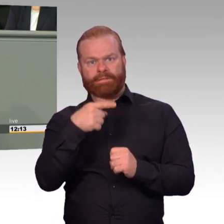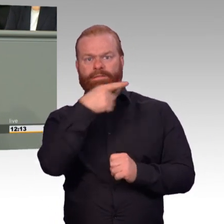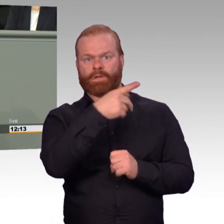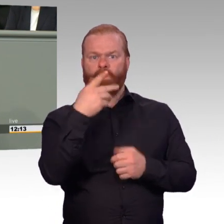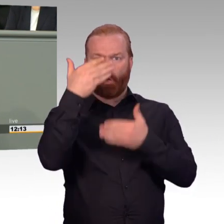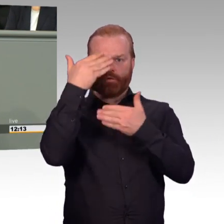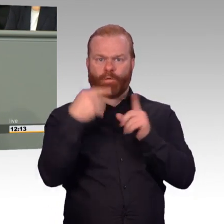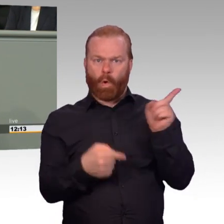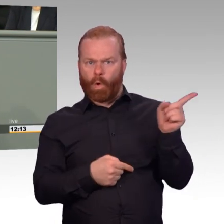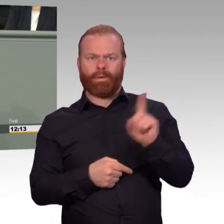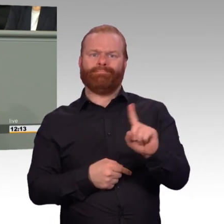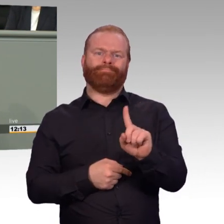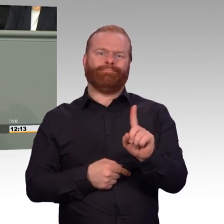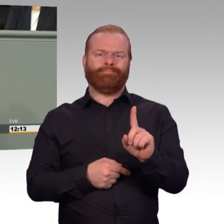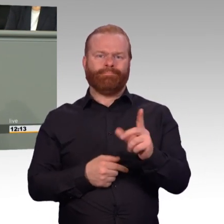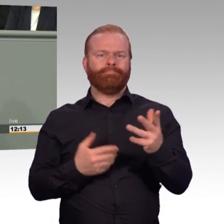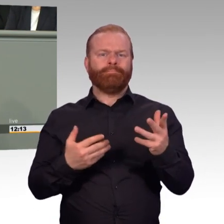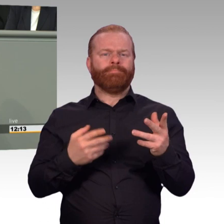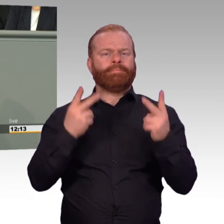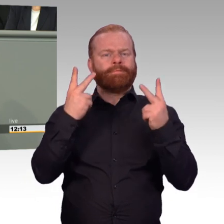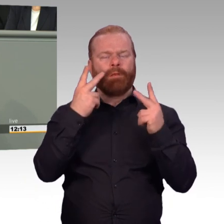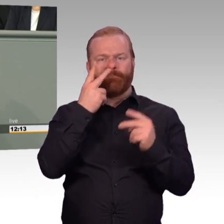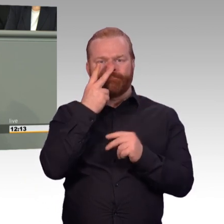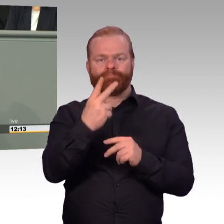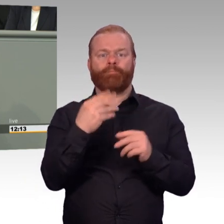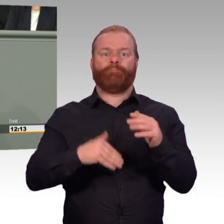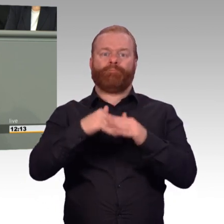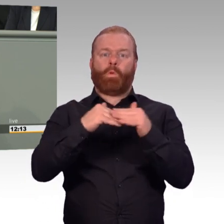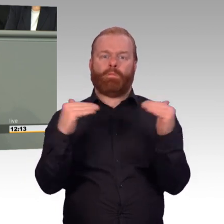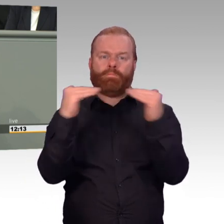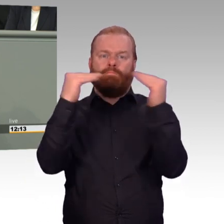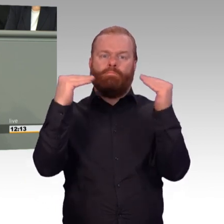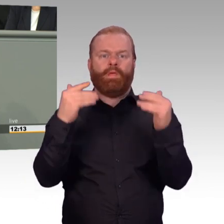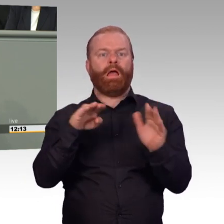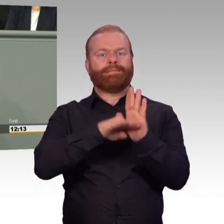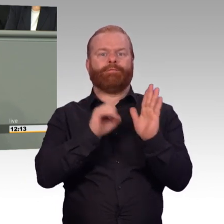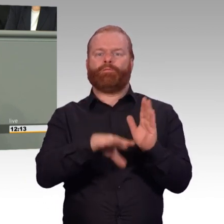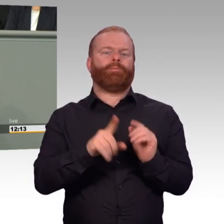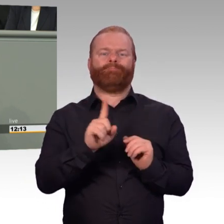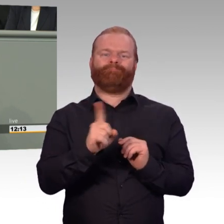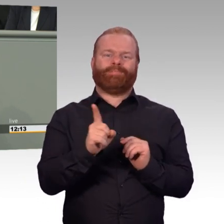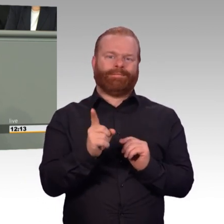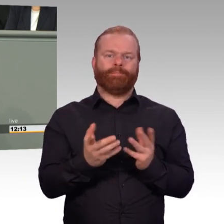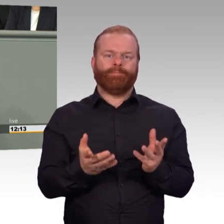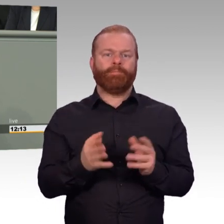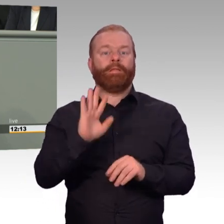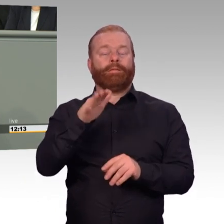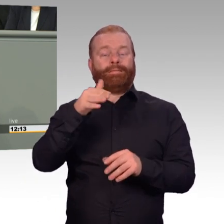Natürlich ist es wichtig, dass ein Reservist nicht mit seinem Arbeitgeber in Konflikt gerät, wenn er als Soldat übt.